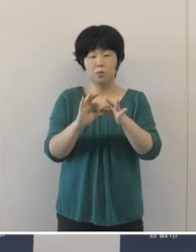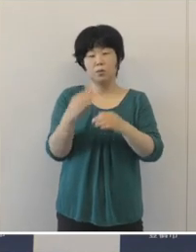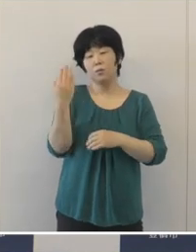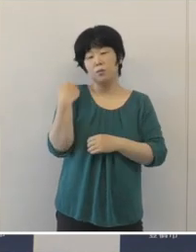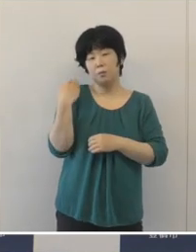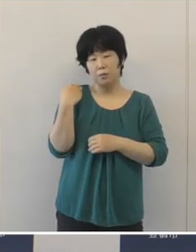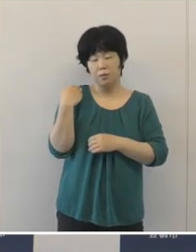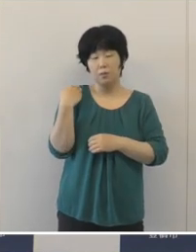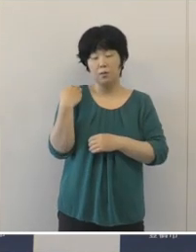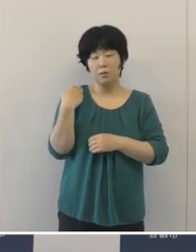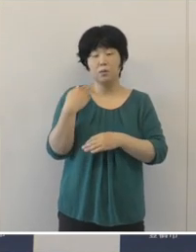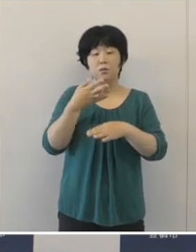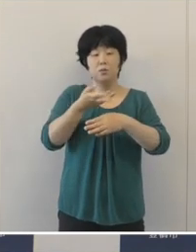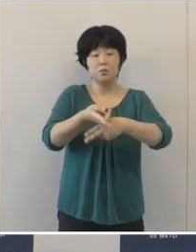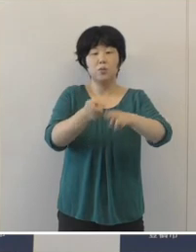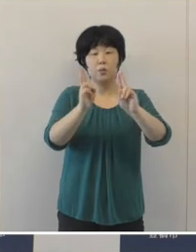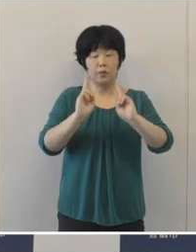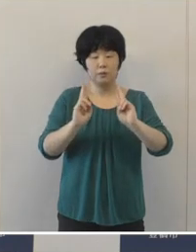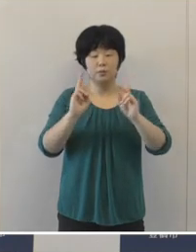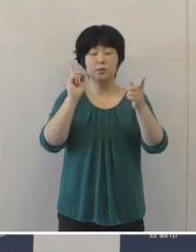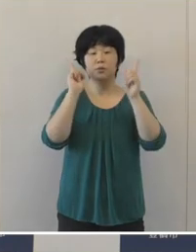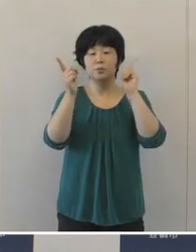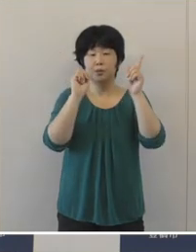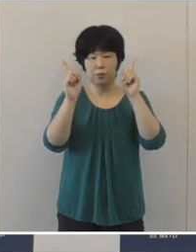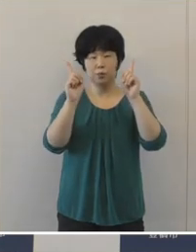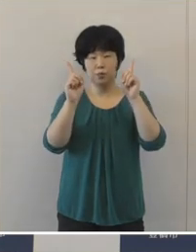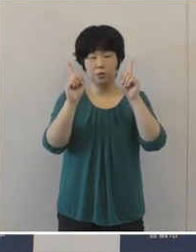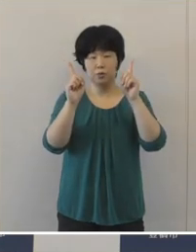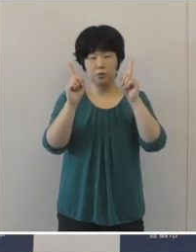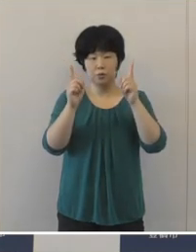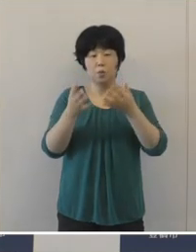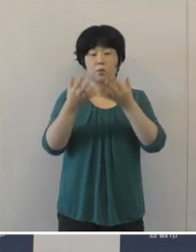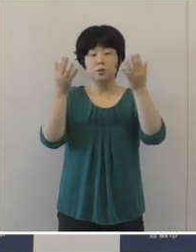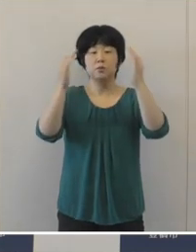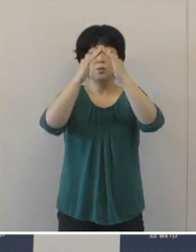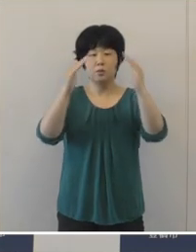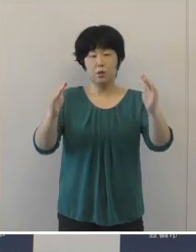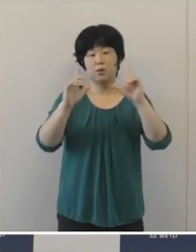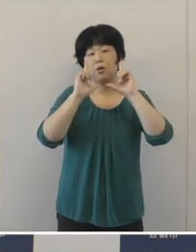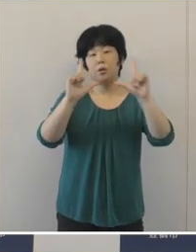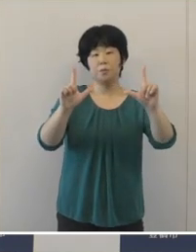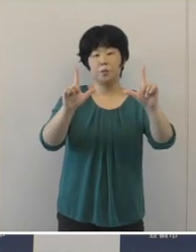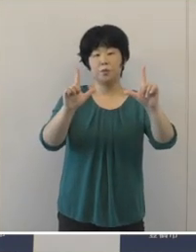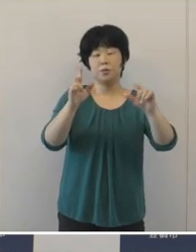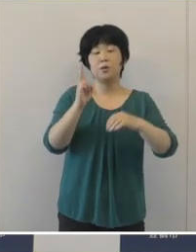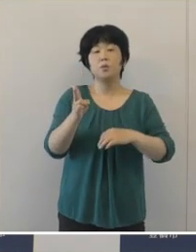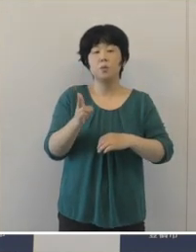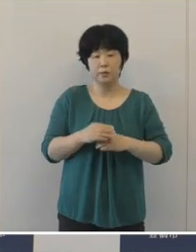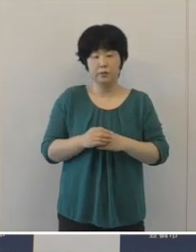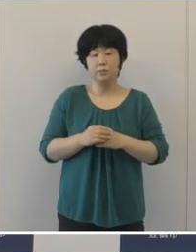先日も発表させていただきましたが、豊橋まつり振興会が発表しましたとおり